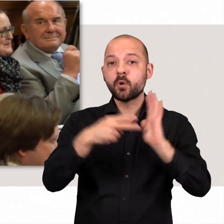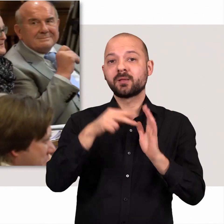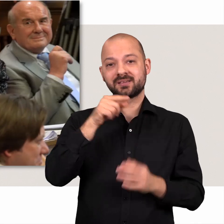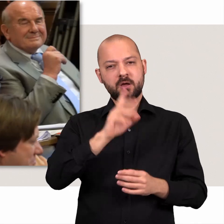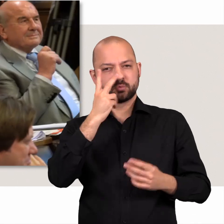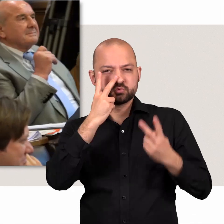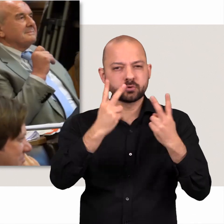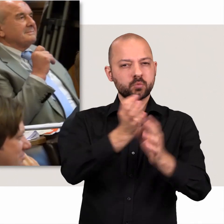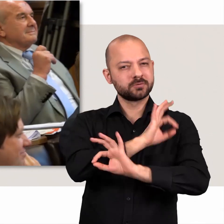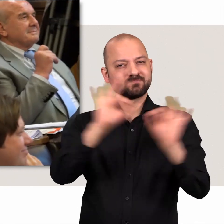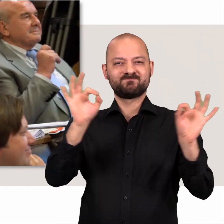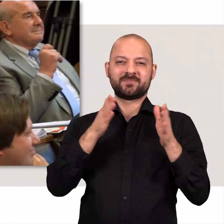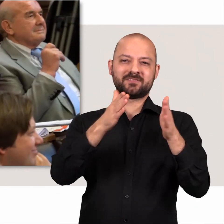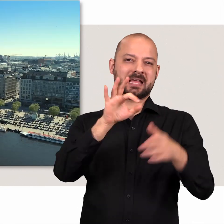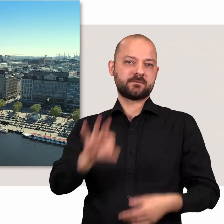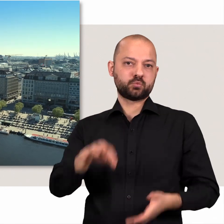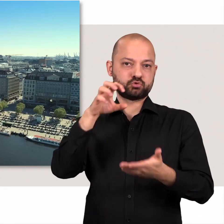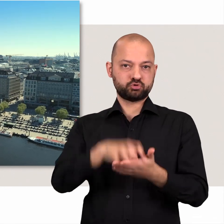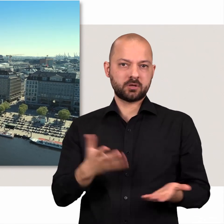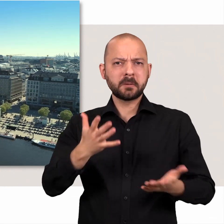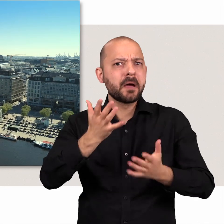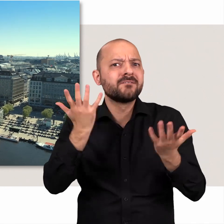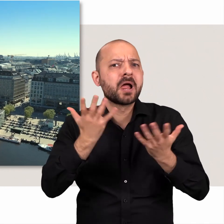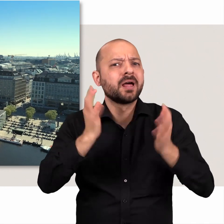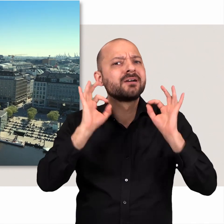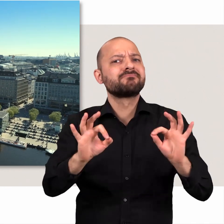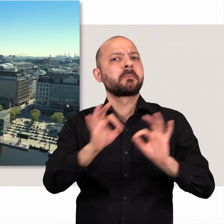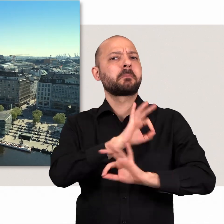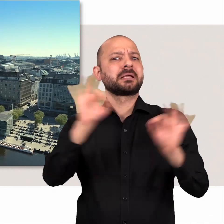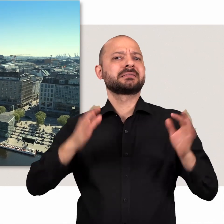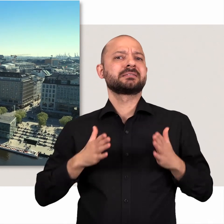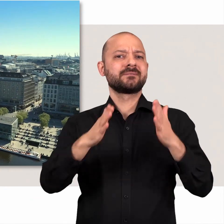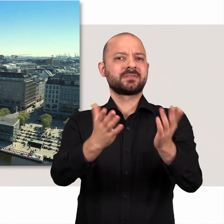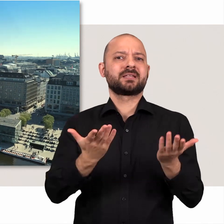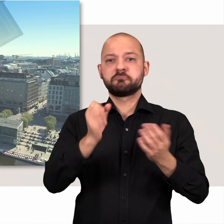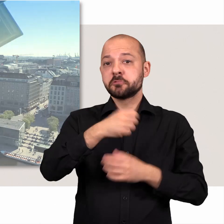Politik sucht nach dem besten Weg für unsere Stadt. Aber welcher ist der beste Weg?